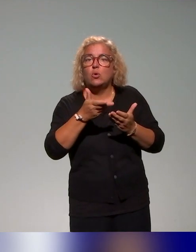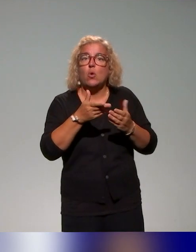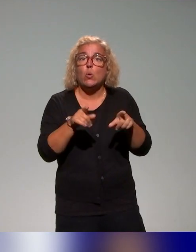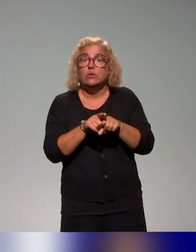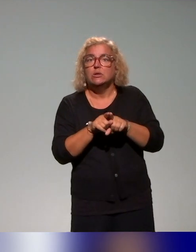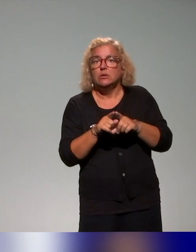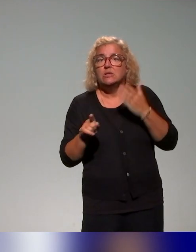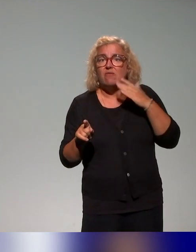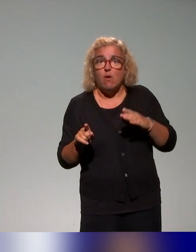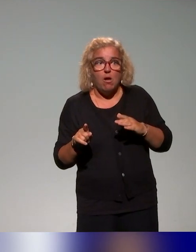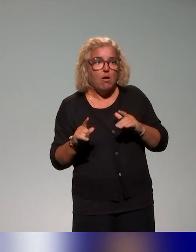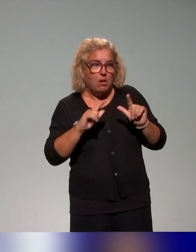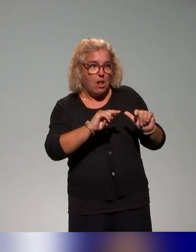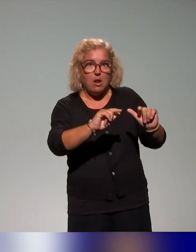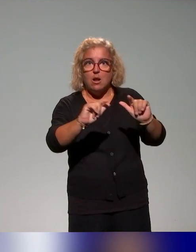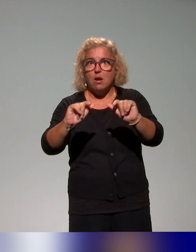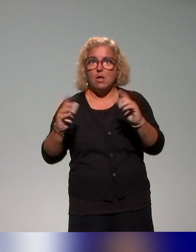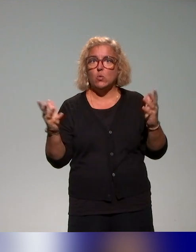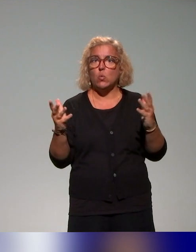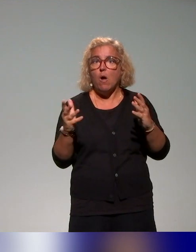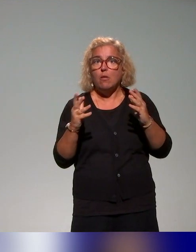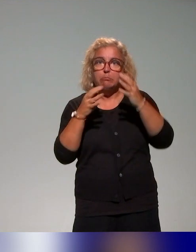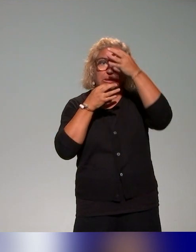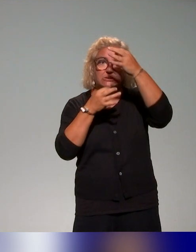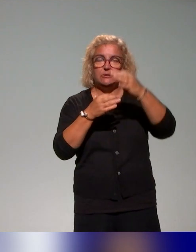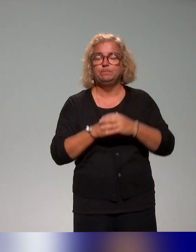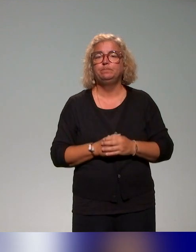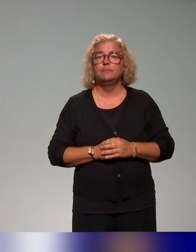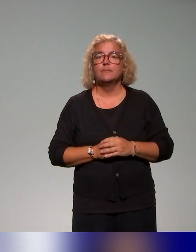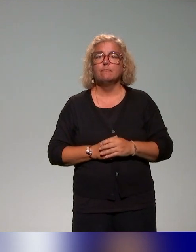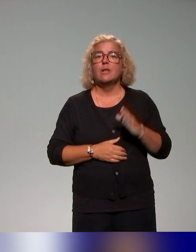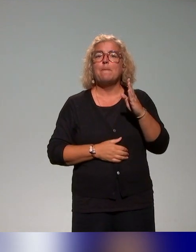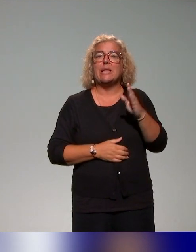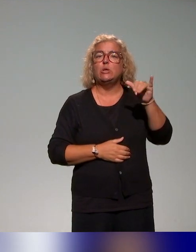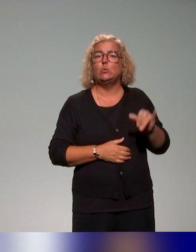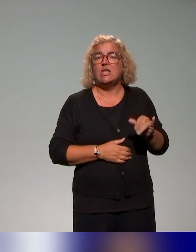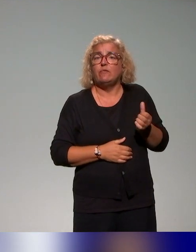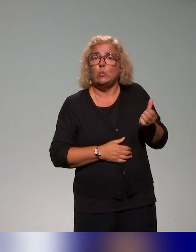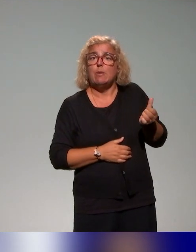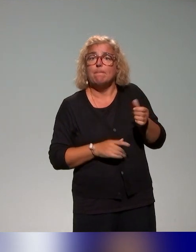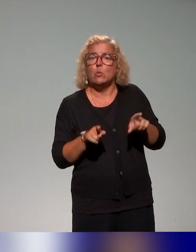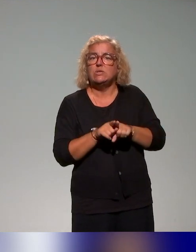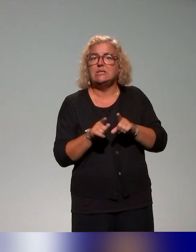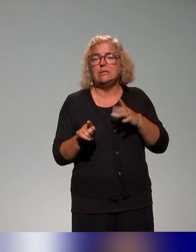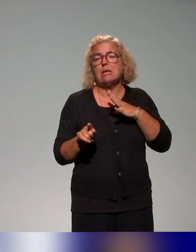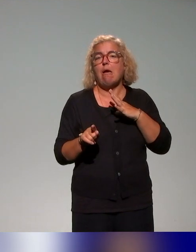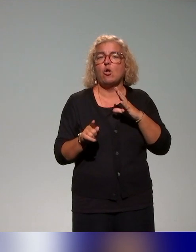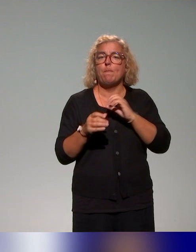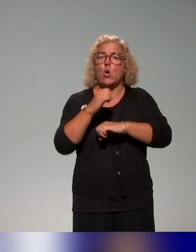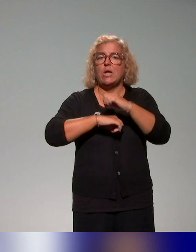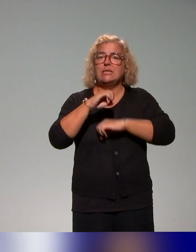On a aussi produit, et Benyoucef les a animés, un ensemble de webinaires avec des acteurs clés, certains étaient autour de la table